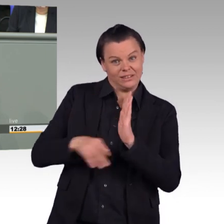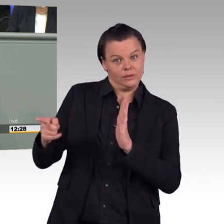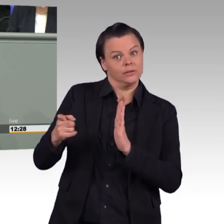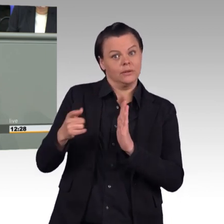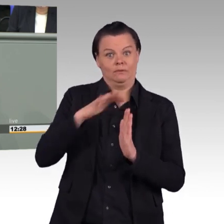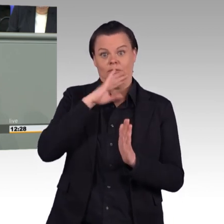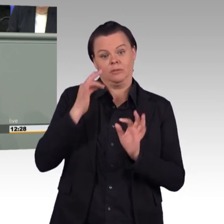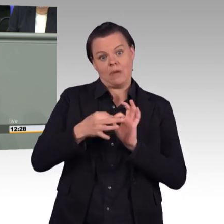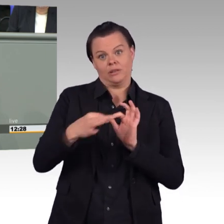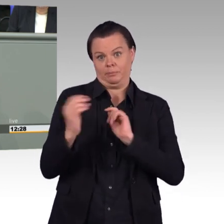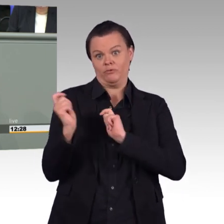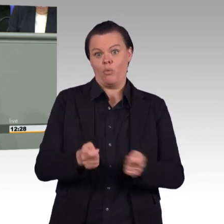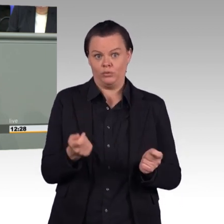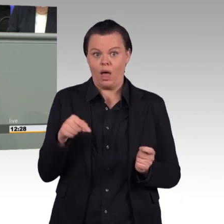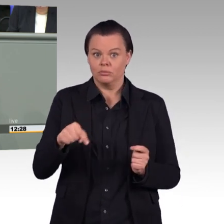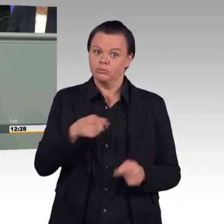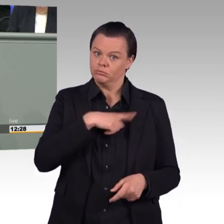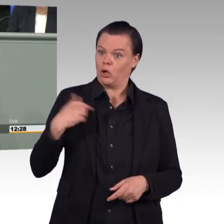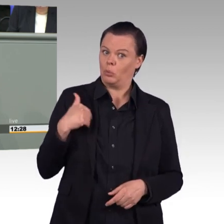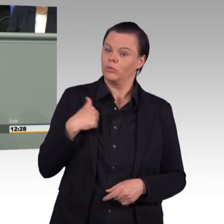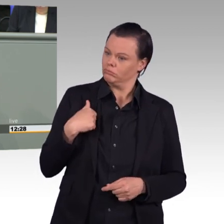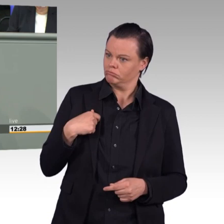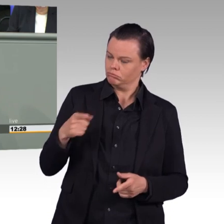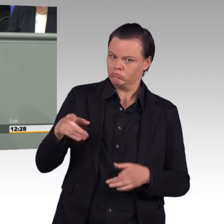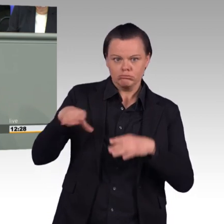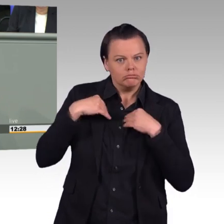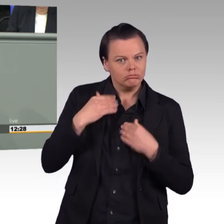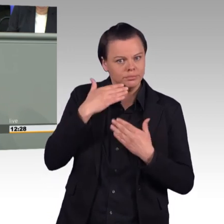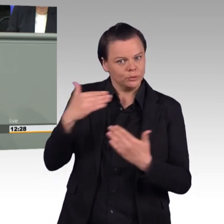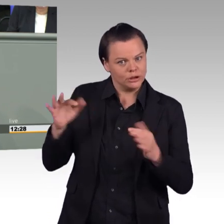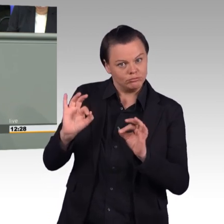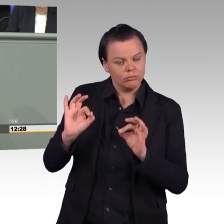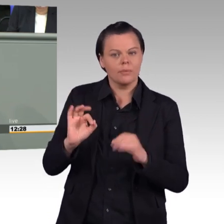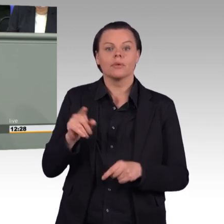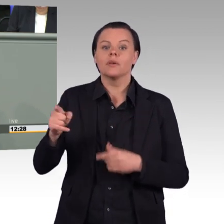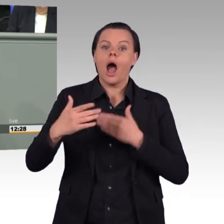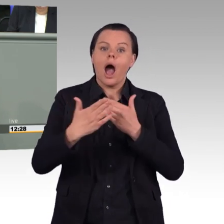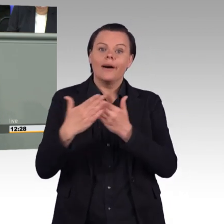die an einer posttraumatischen Belastungsstörung leiden, dass sie in die Fürsorge mit einbezogen werden.